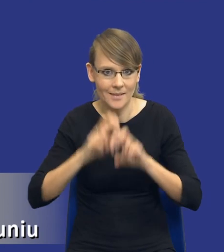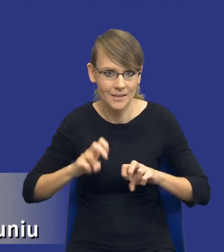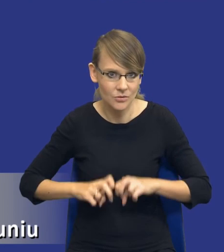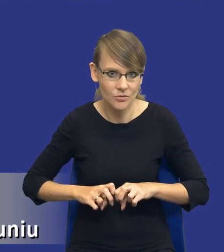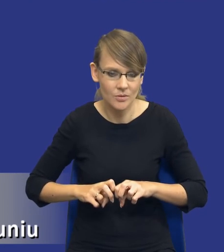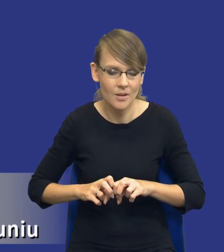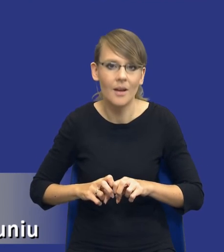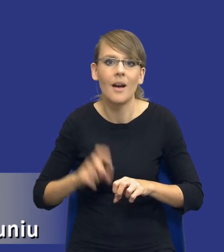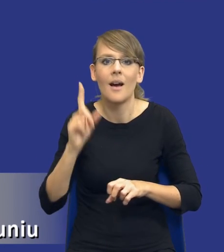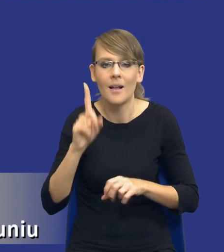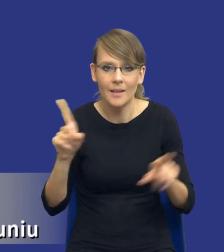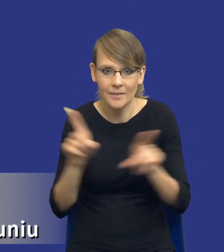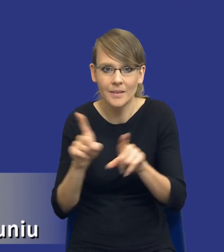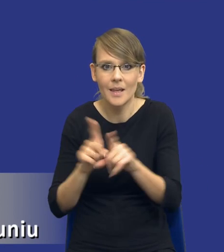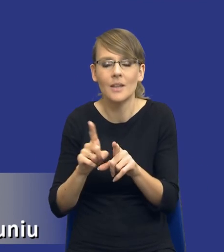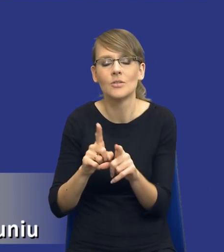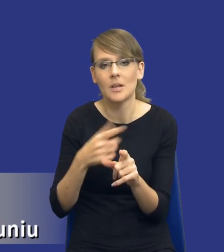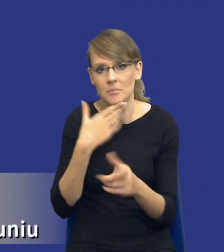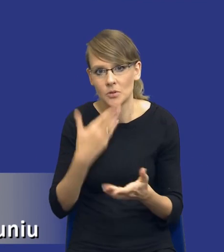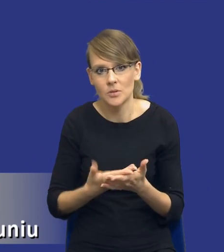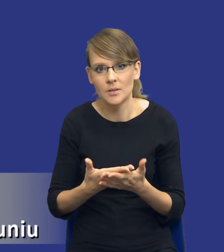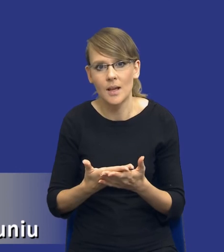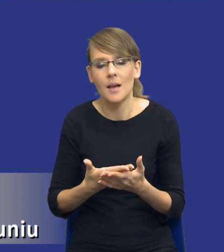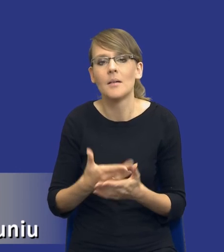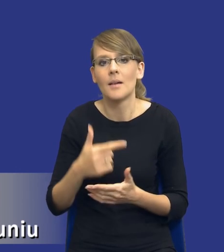mierze, tutaj też przyznam się szczerze, wykorzystuję